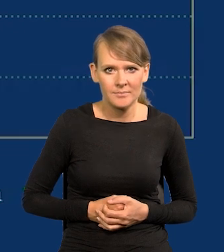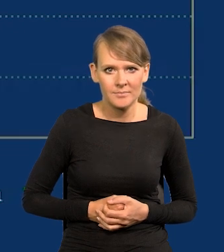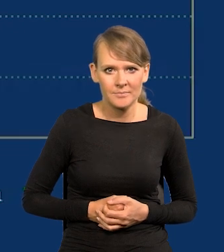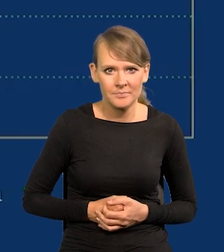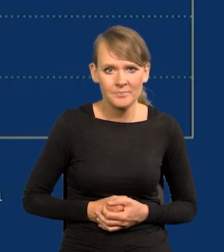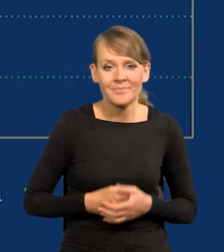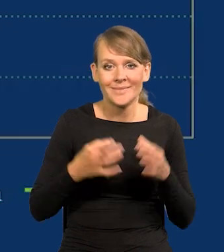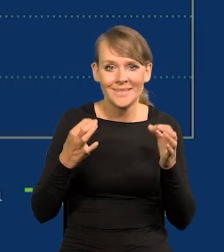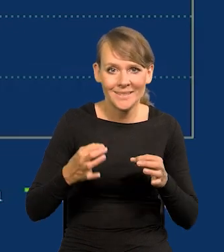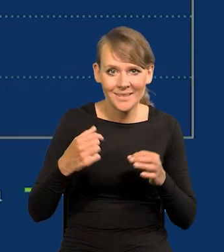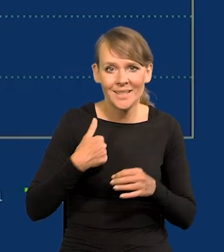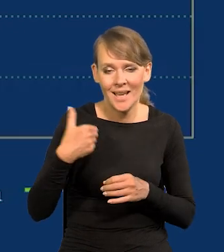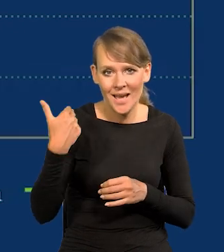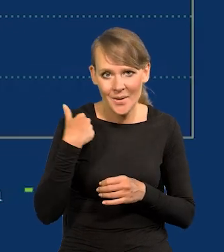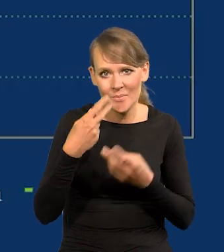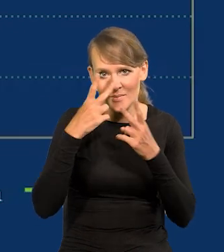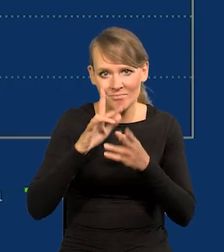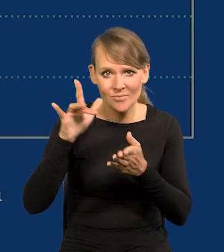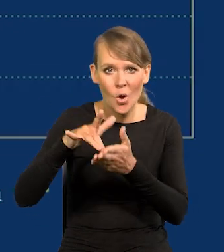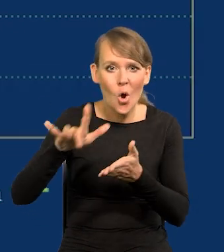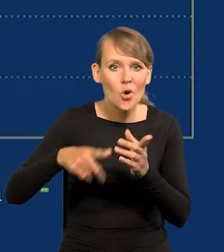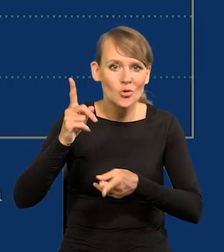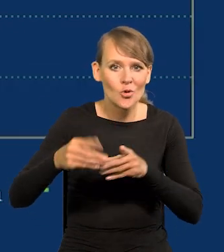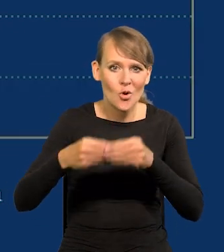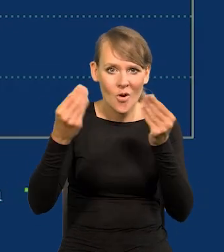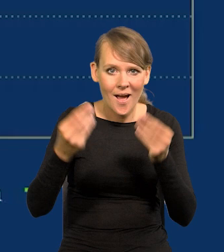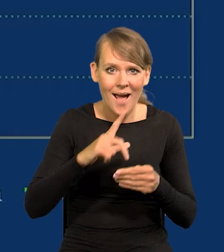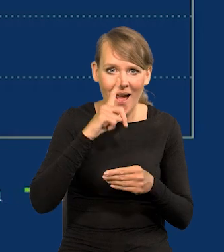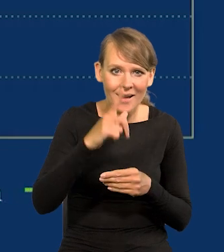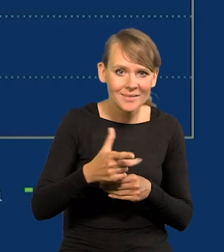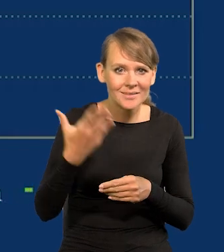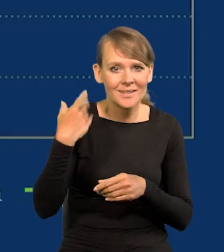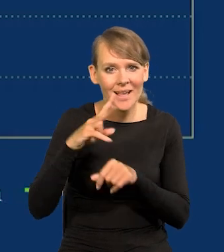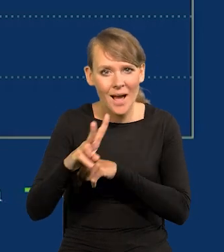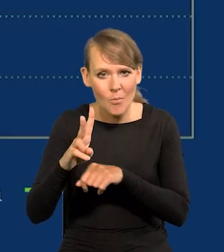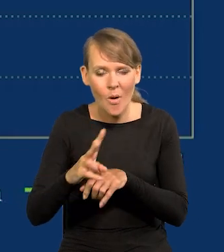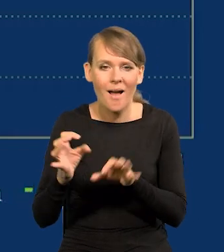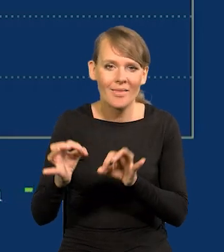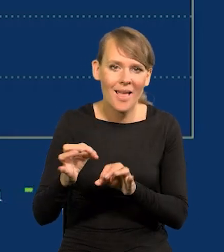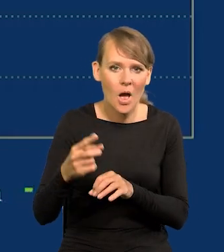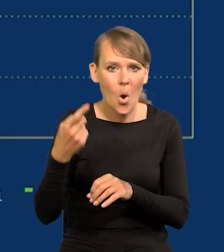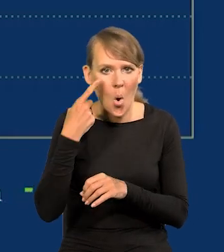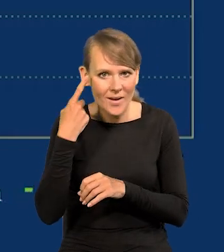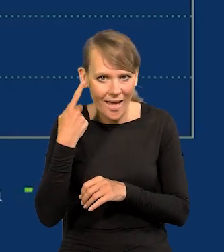Odwiedziłem teraz właśnie te ośrodki szybkiego rozwoju w Azji i Japonii wcześniejszej, Korei i obecnie